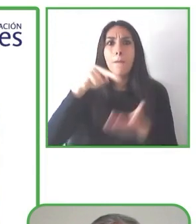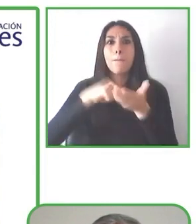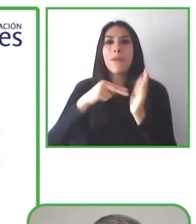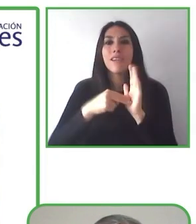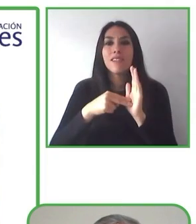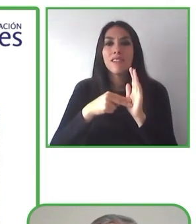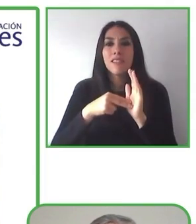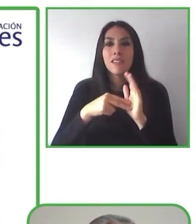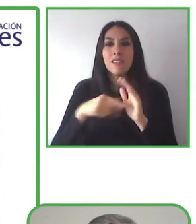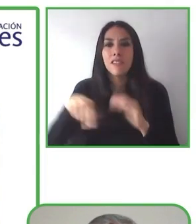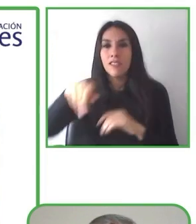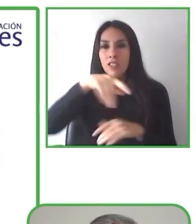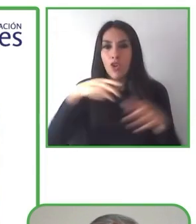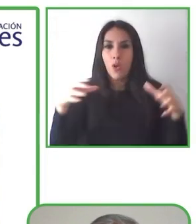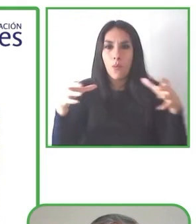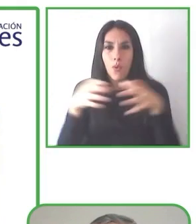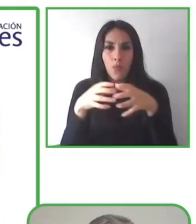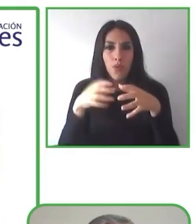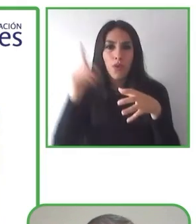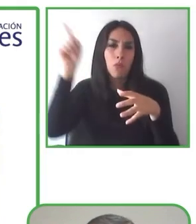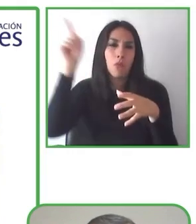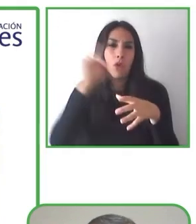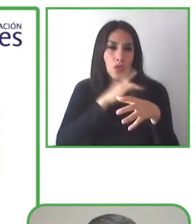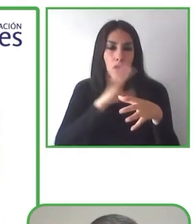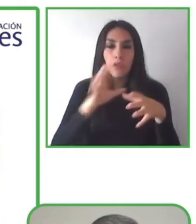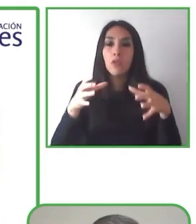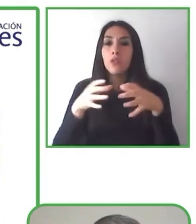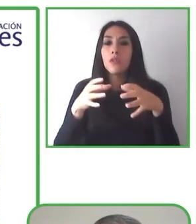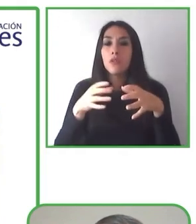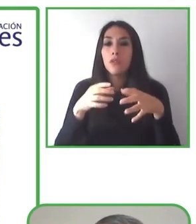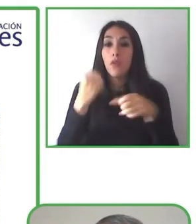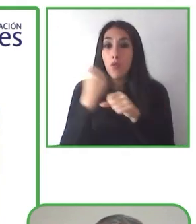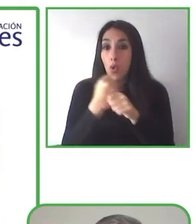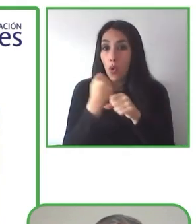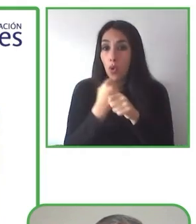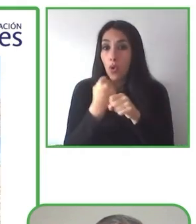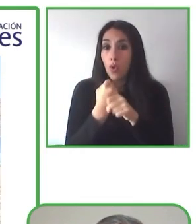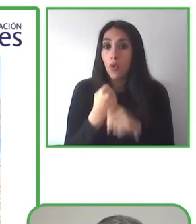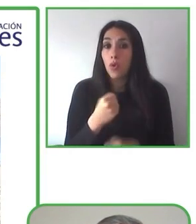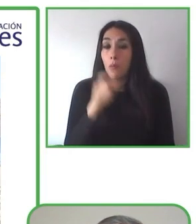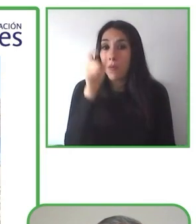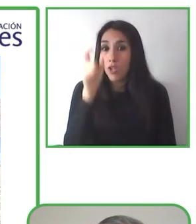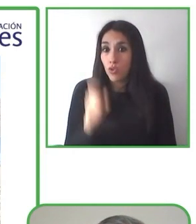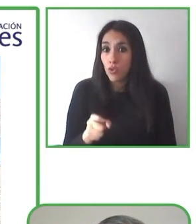Eso es lo que hacemos. Lo hace más fácil para las personas con discapacidad.